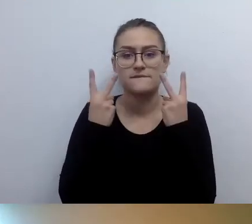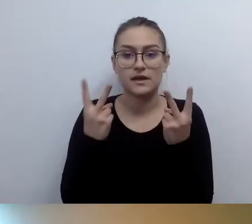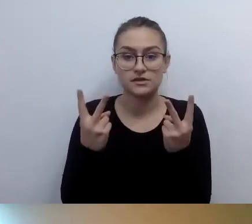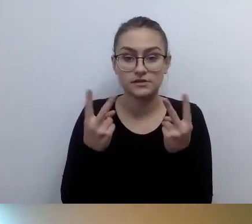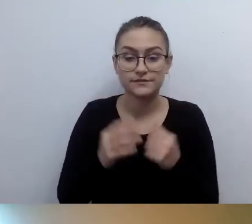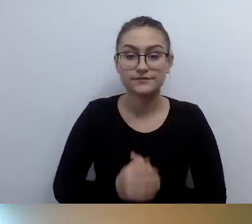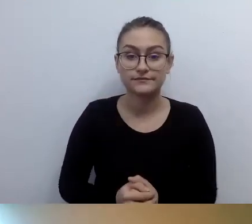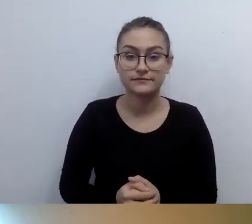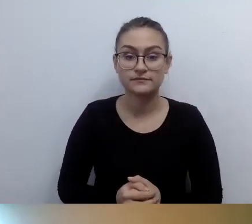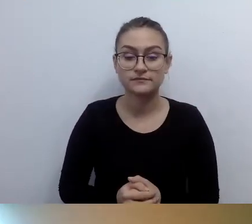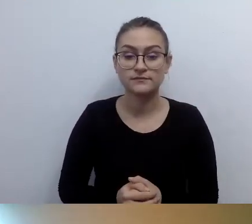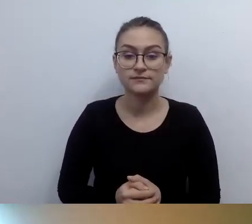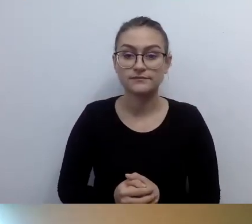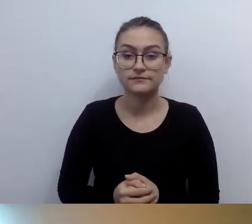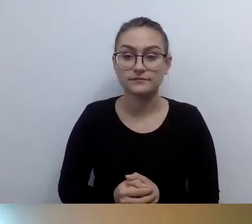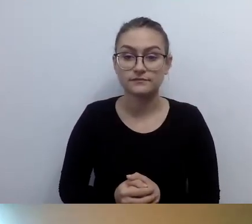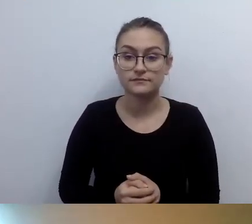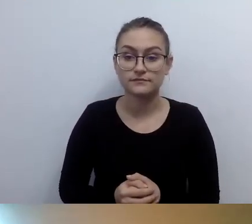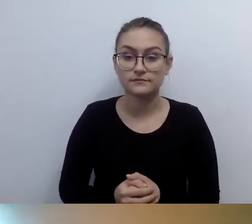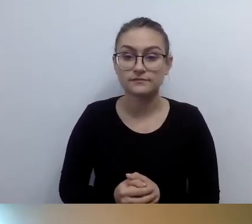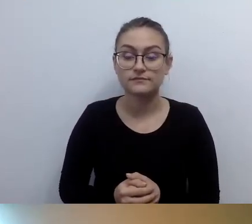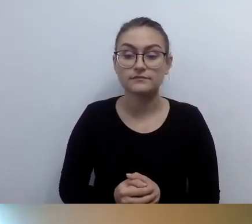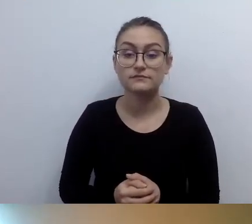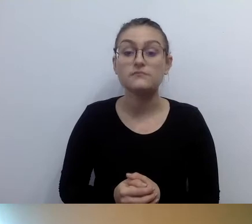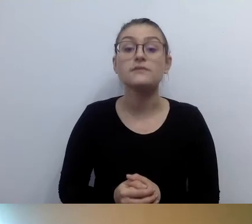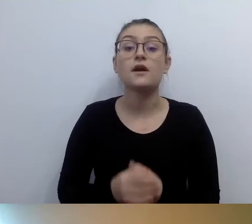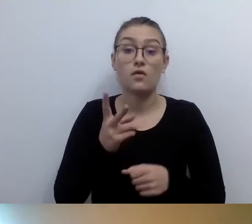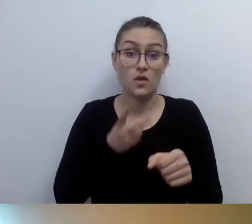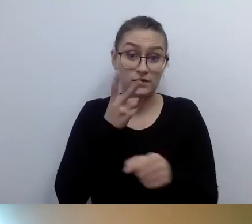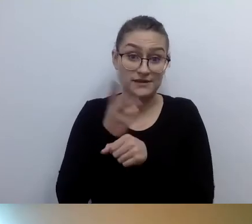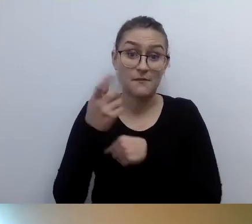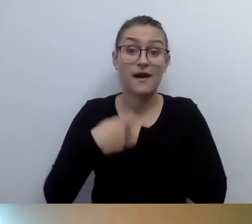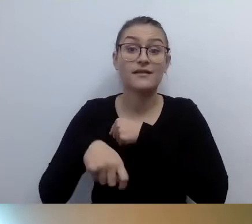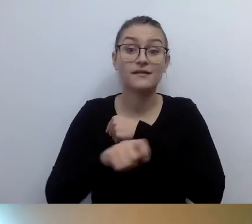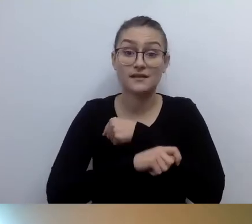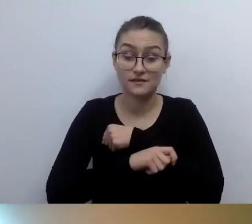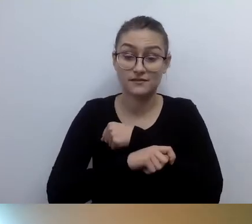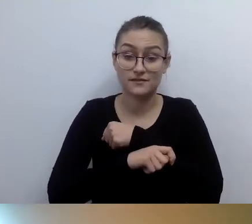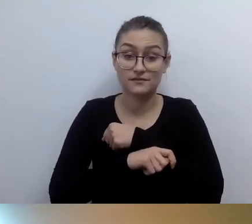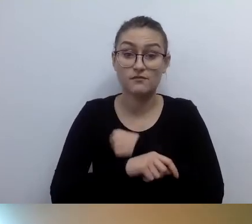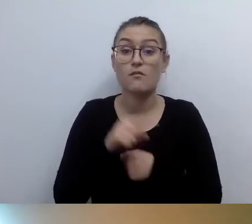Rozwiązanie kategoryzowane jako dostęp alternatywny - na to musi być dokument.